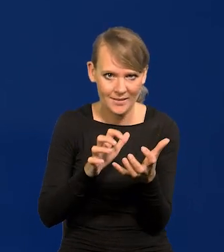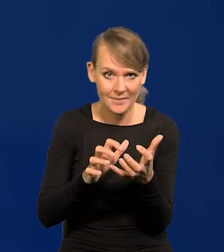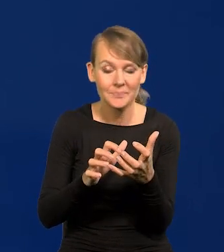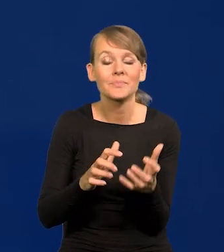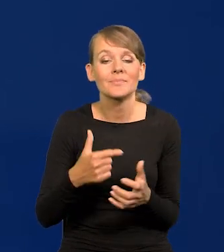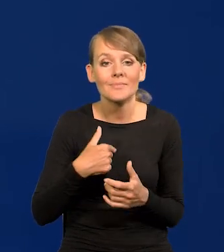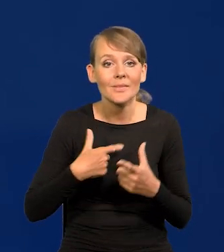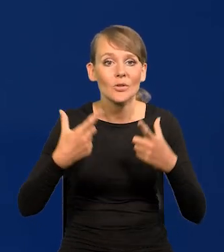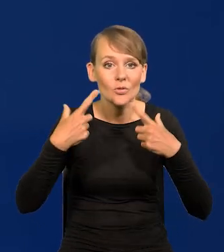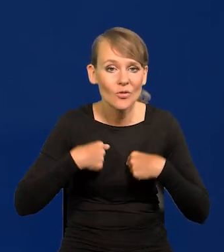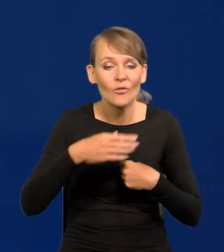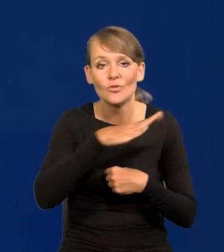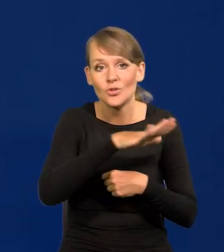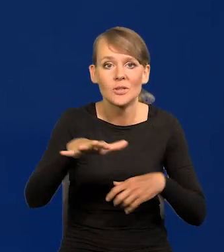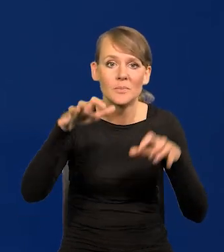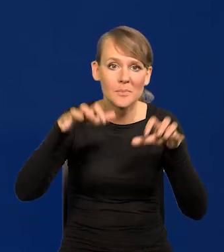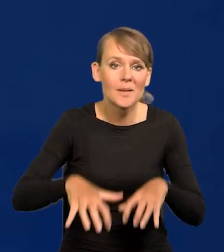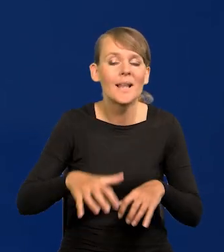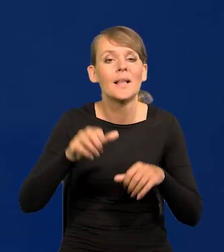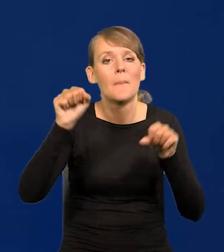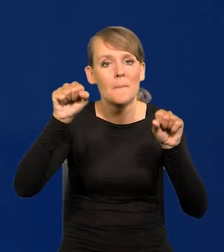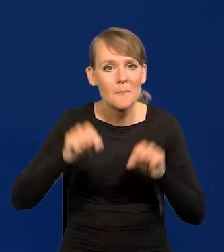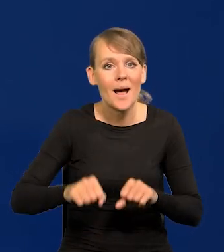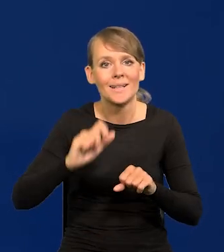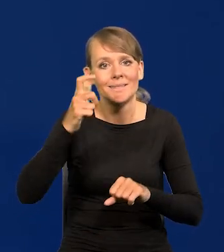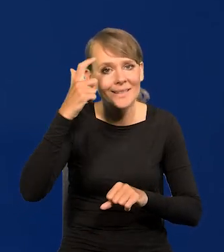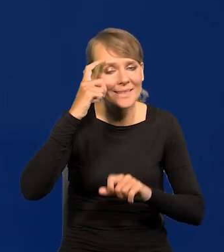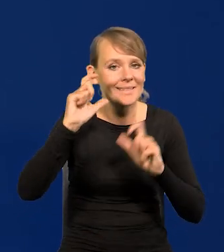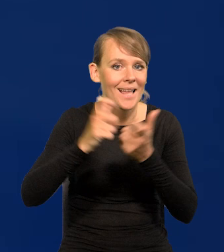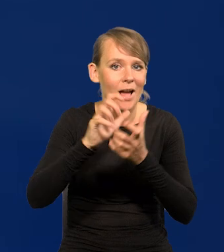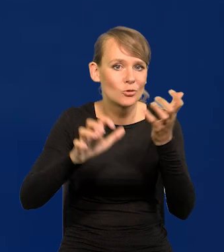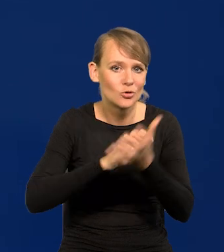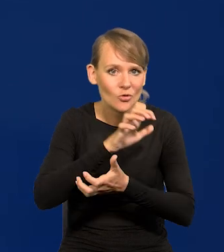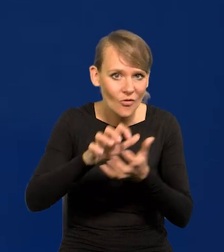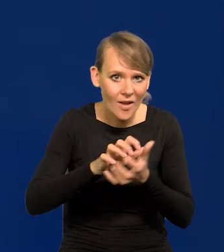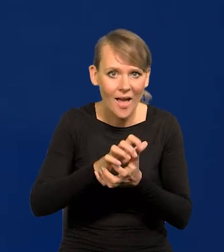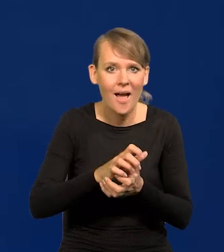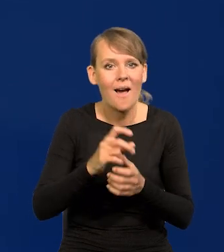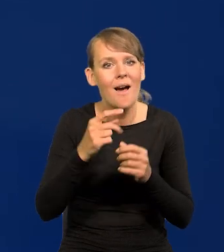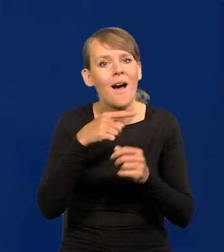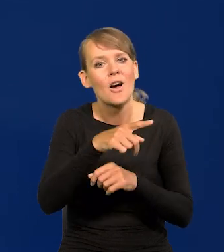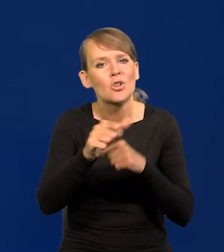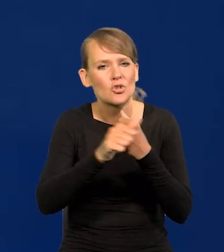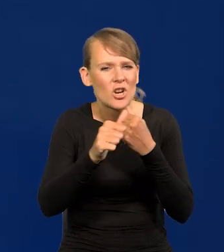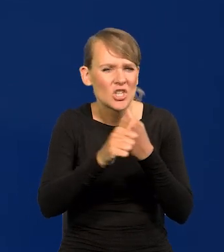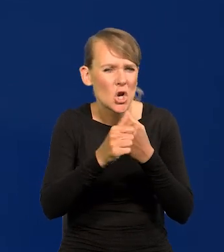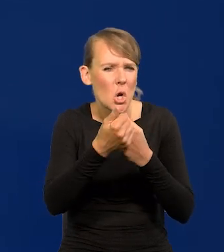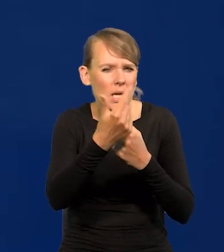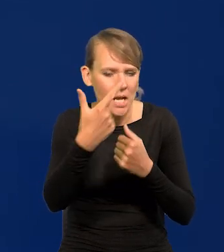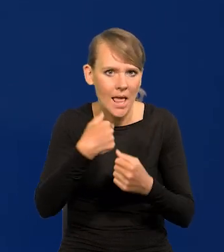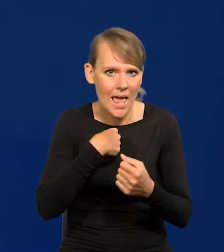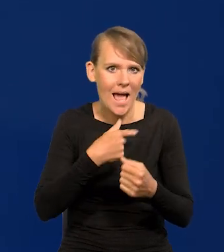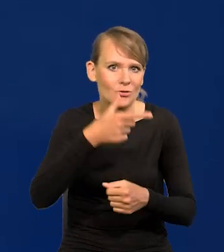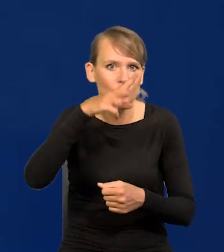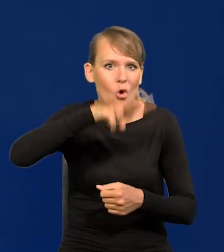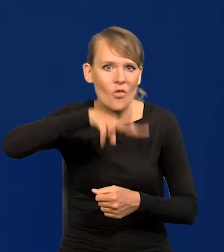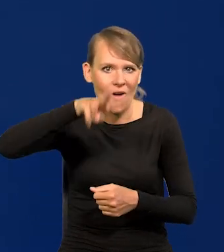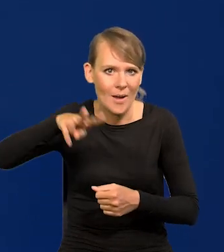Ja osobiście wszystkich prezesów banków centralnych z całego świata, liczących się, sześćdziesięciu kilku spotykam osobiście co dwa miesiące